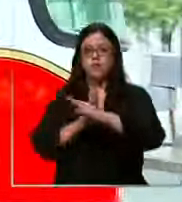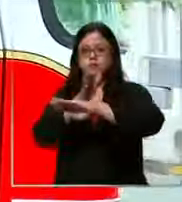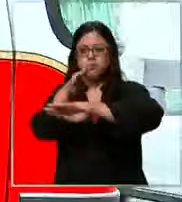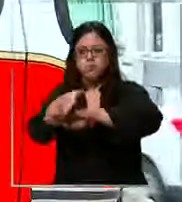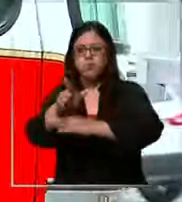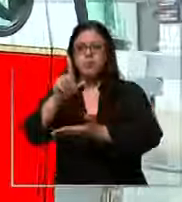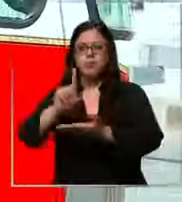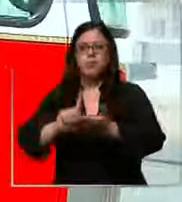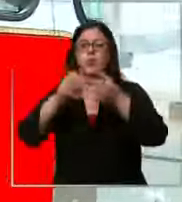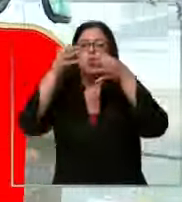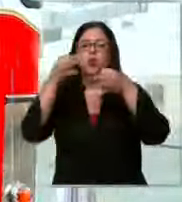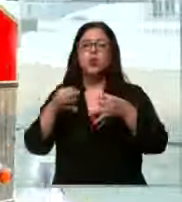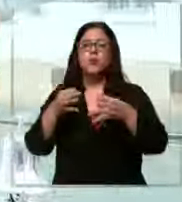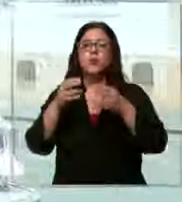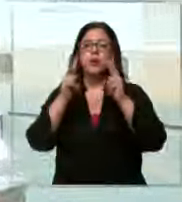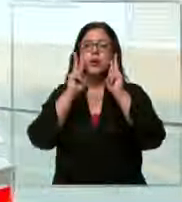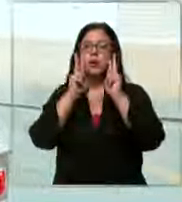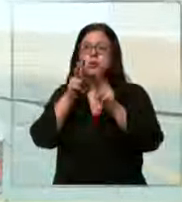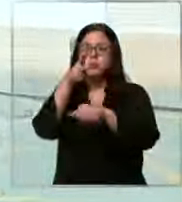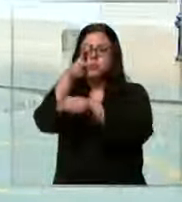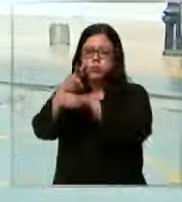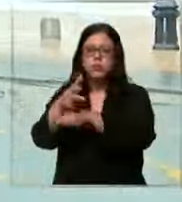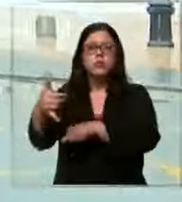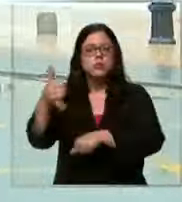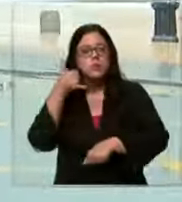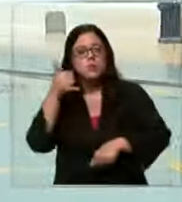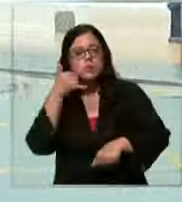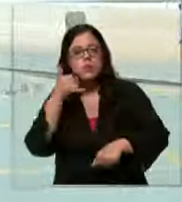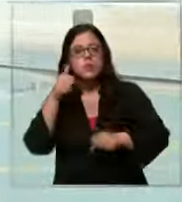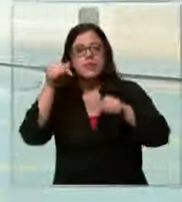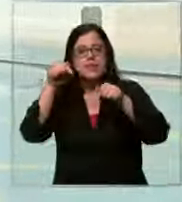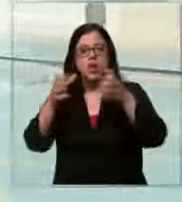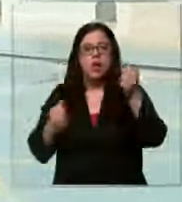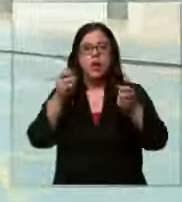justamente logramos captar cuando llegó el llamado y ahora el carro va camino a la